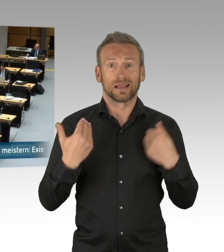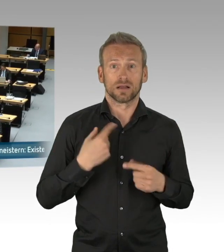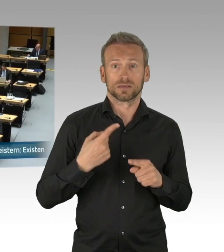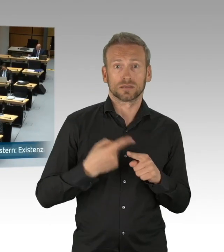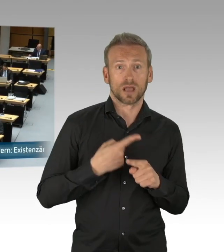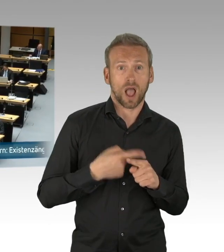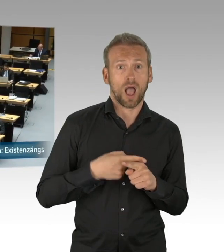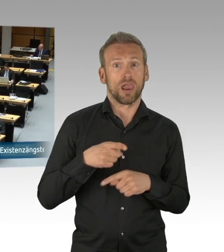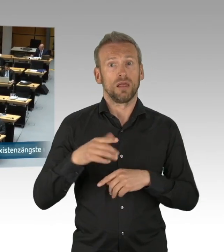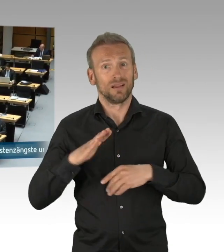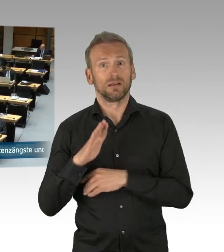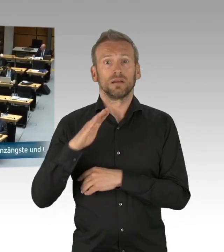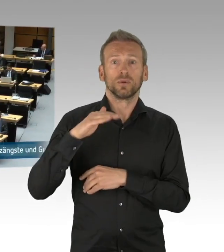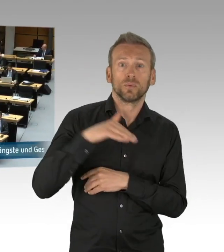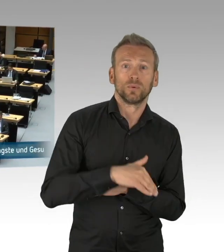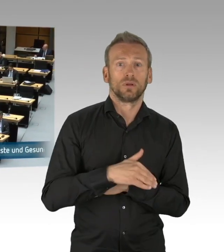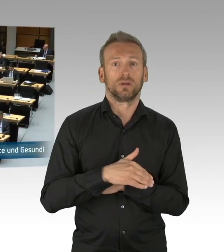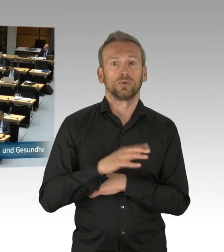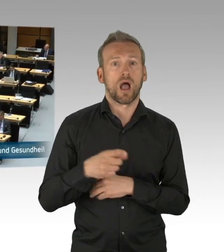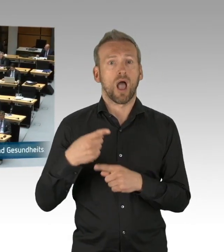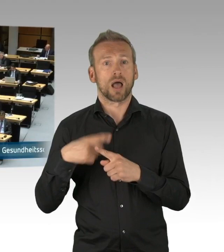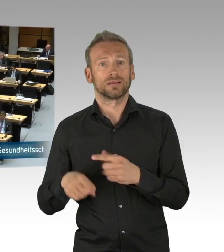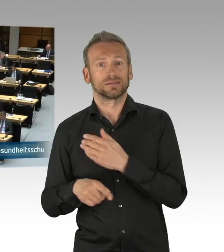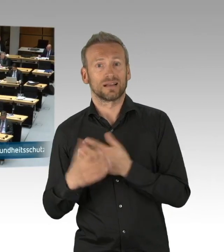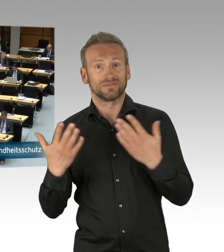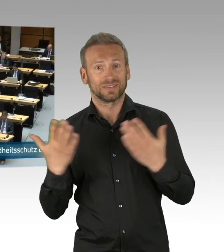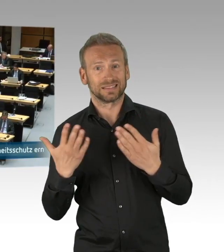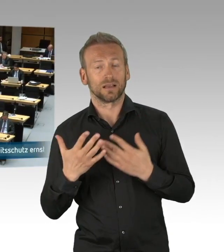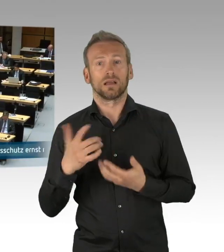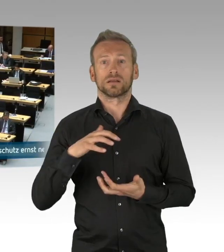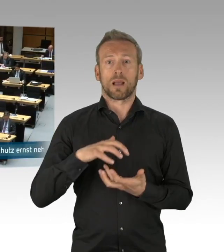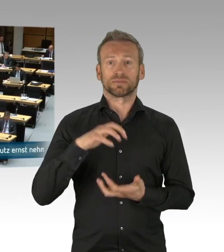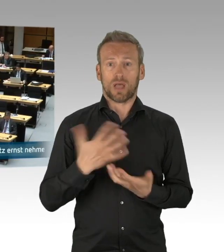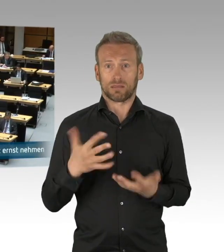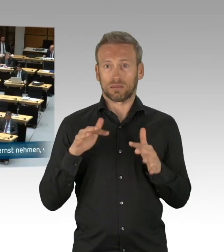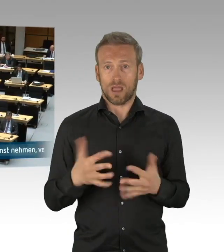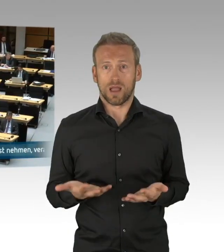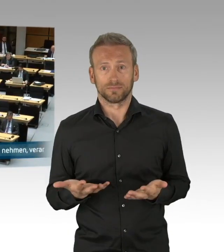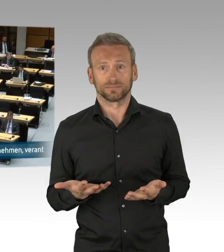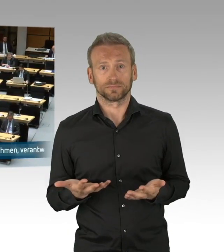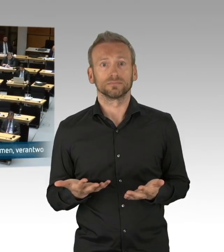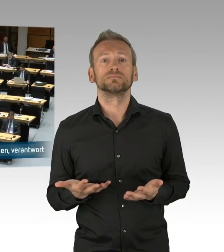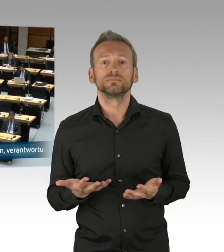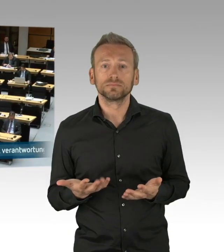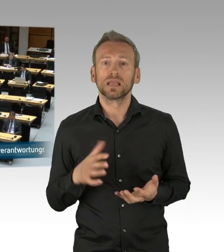in Gesundheitssystemen haben und wie haben wir das aufgebaut? Ich möchte an dieser Stelle auch die Gesundheitsämter